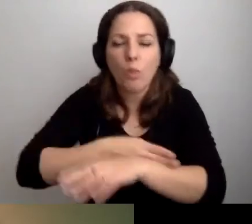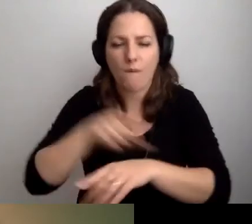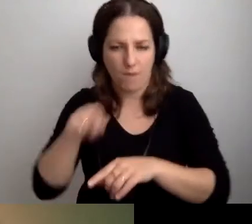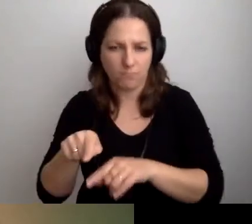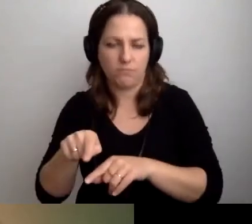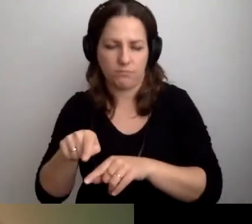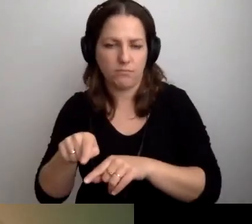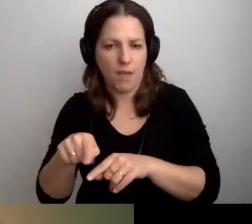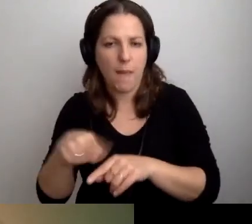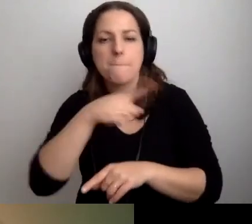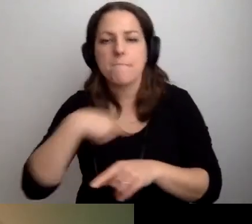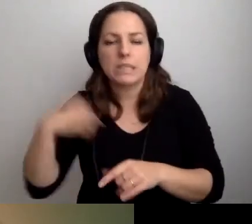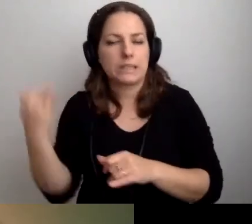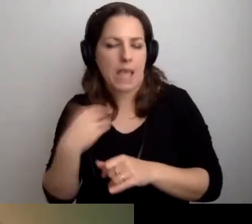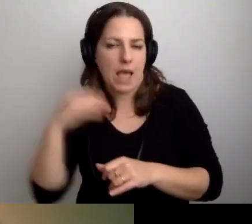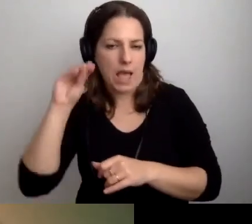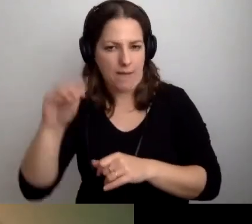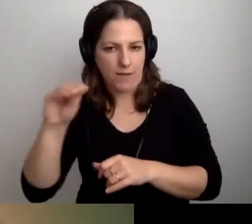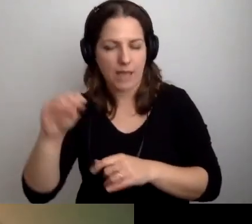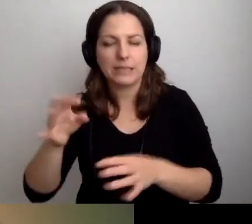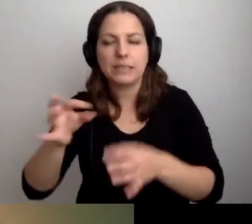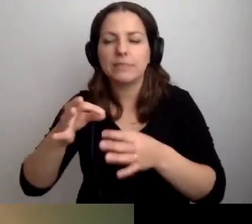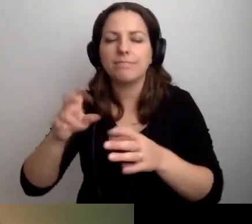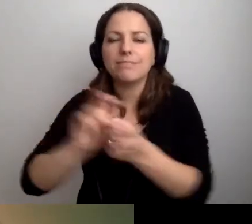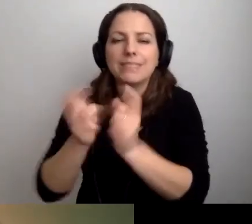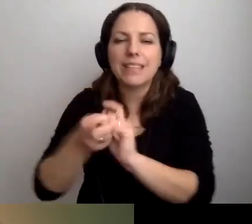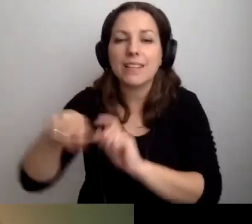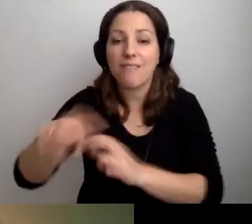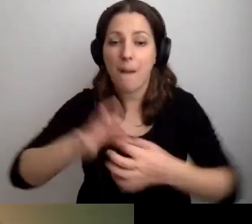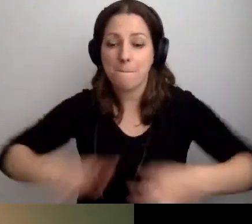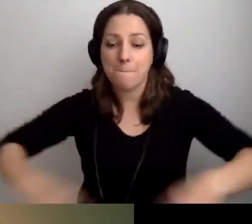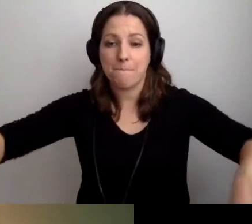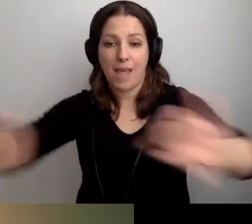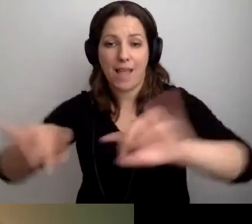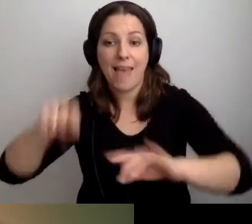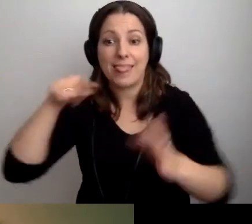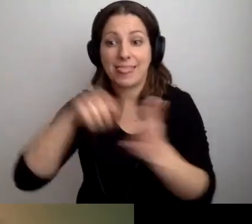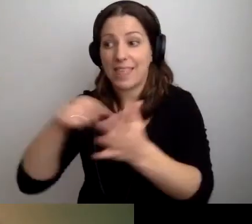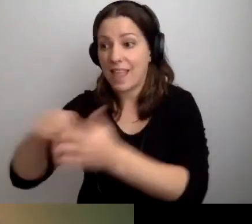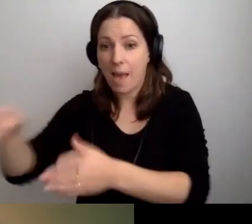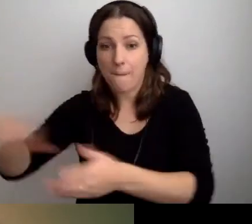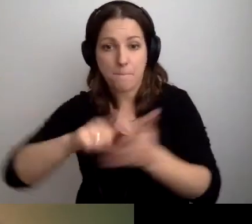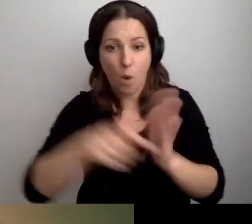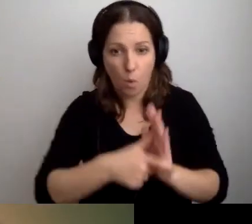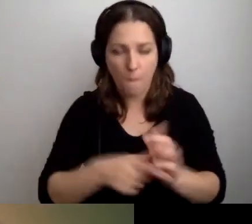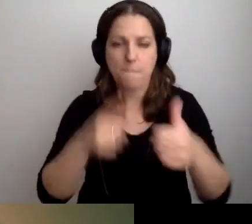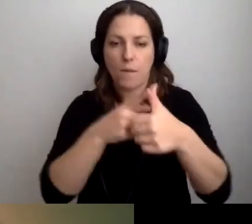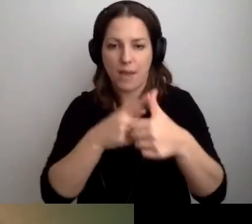My sugerujemy zainstalowanie pętli w tylu pokojach, na ile mamy pieniądze.